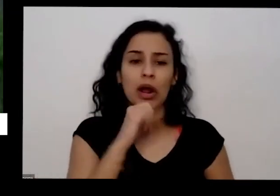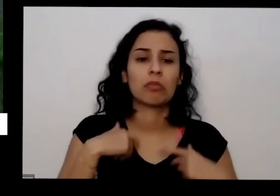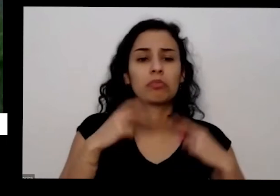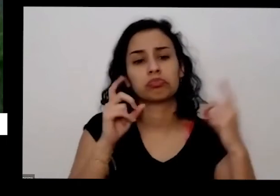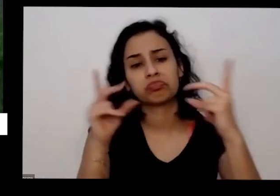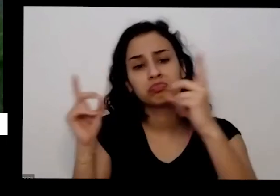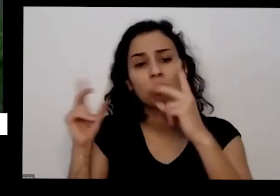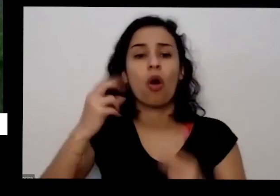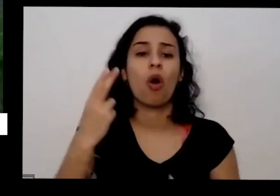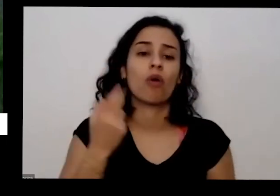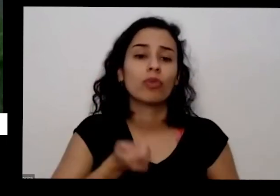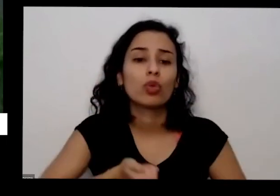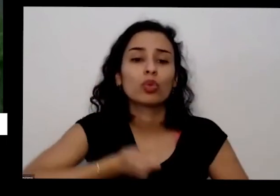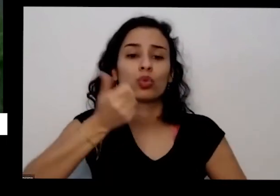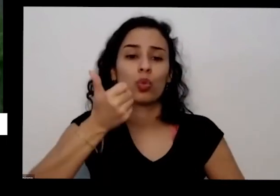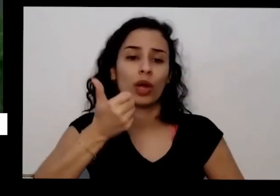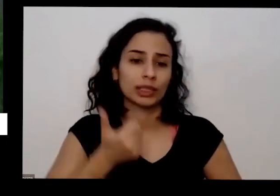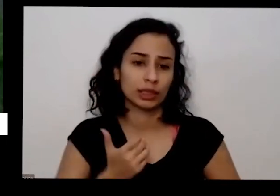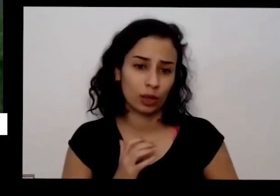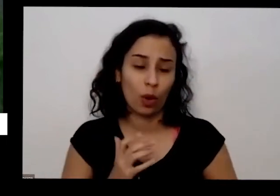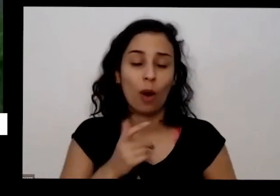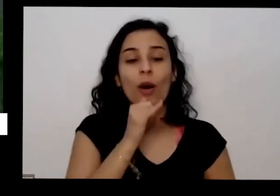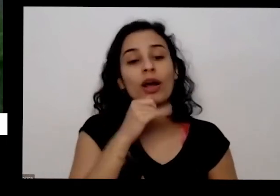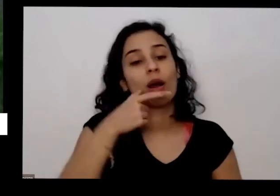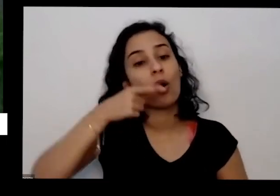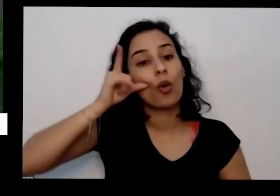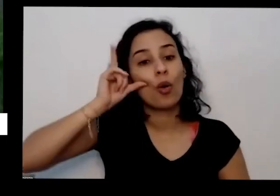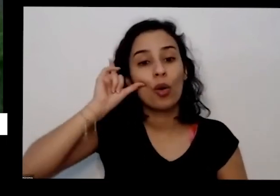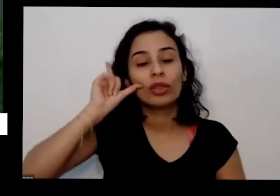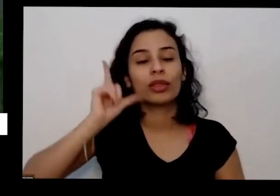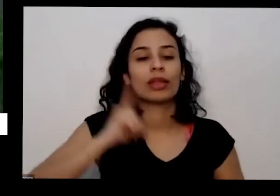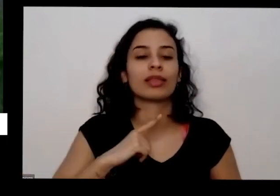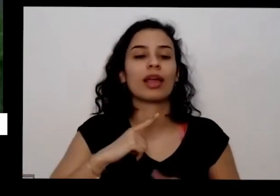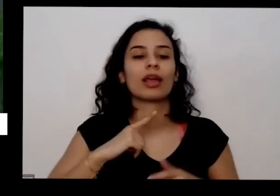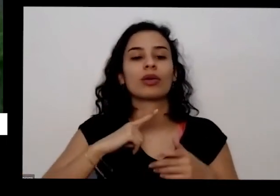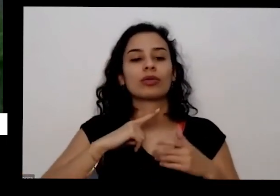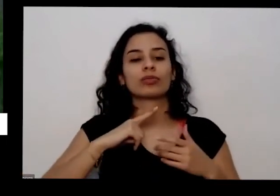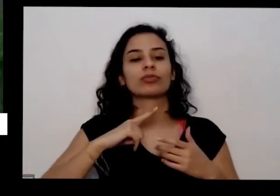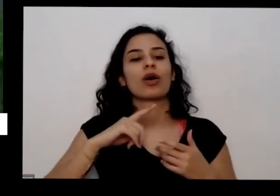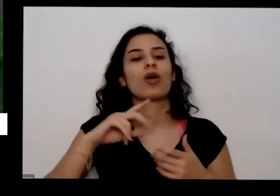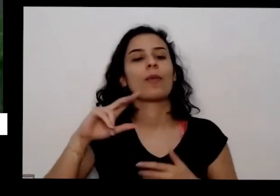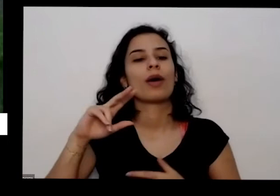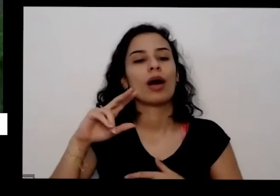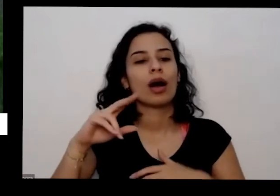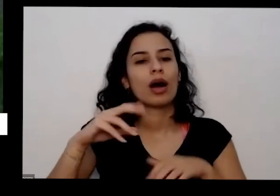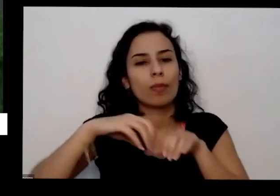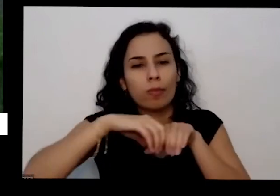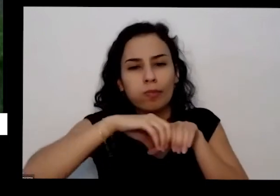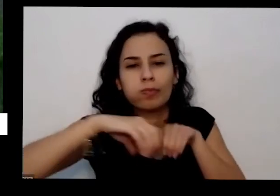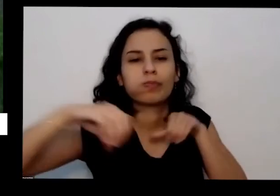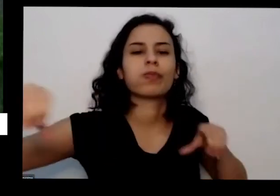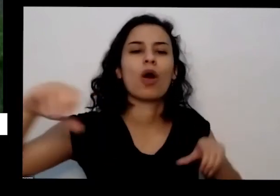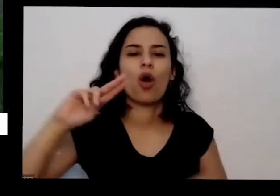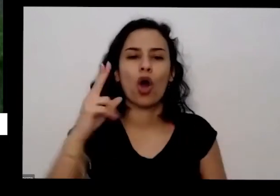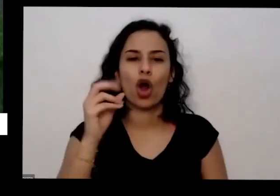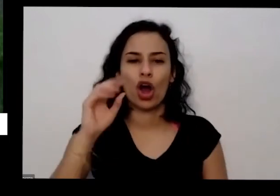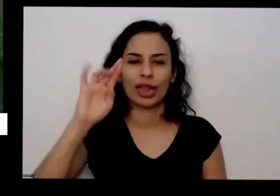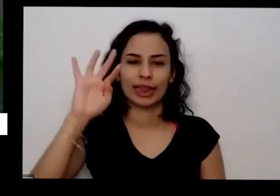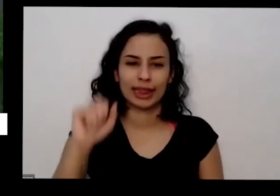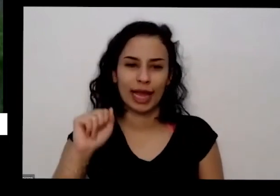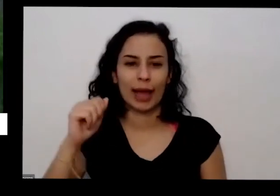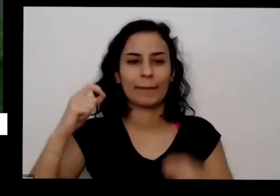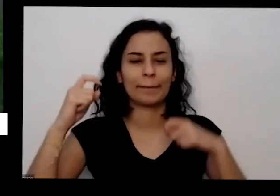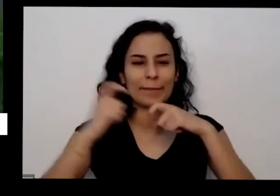exemplo a gente teve aqui em Brasília tem uma horta o Horto medicinal que funciona na unidade